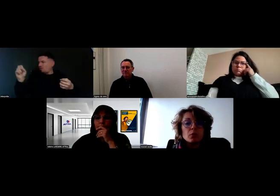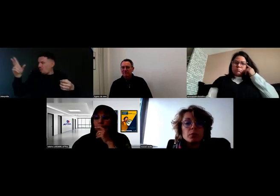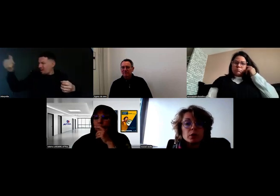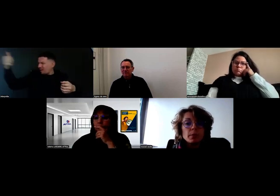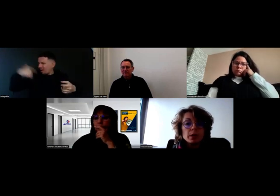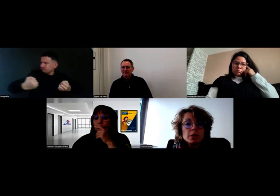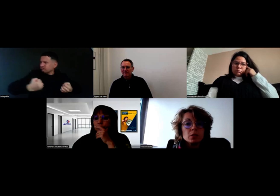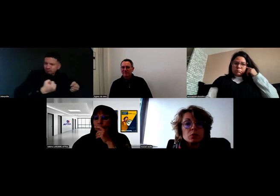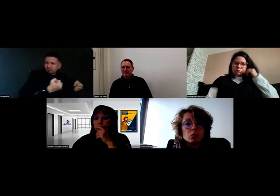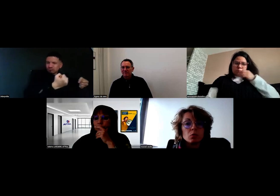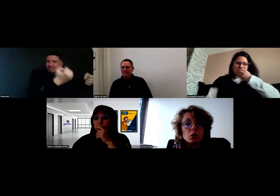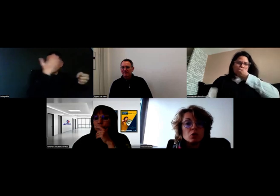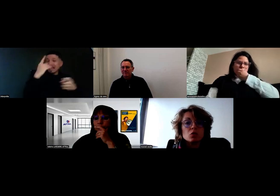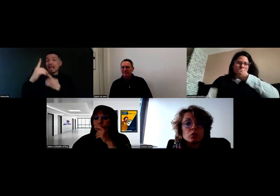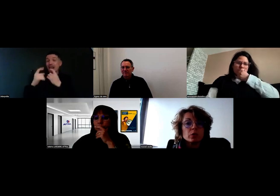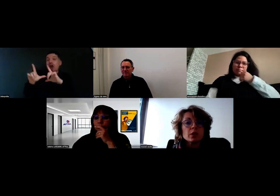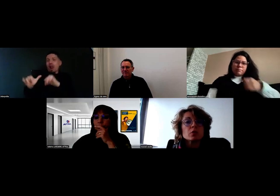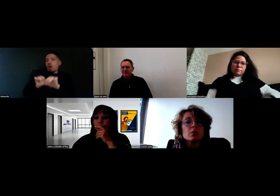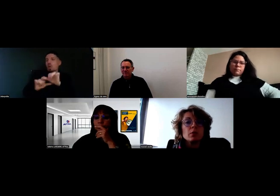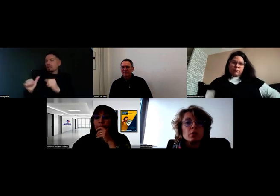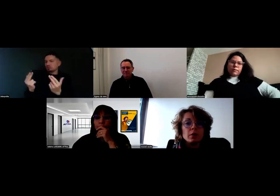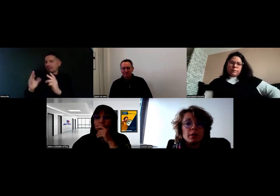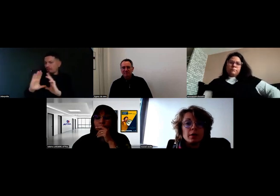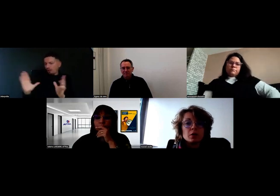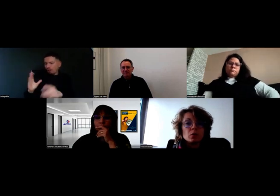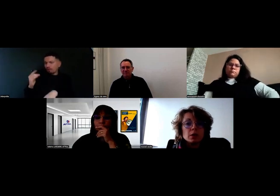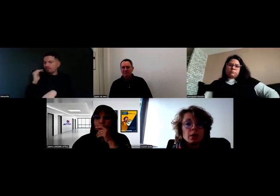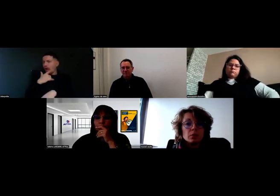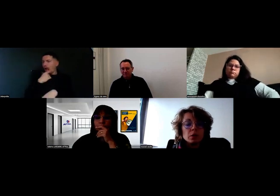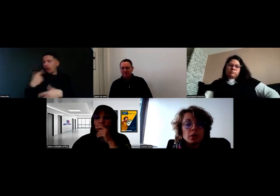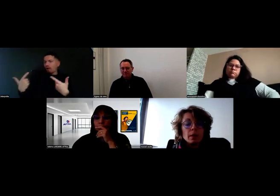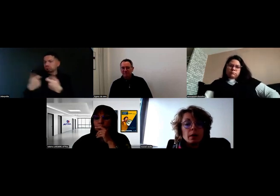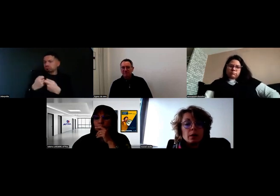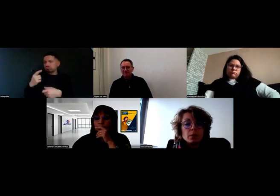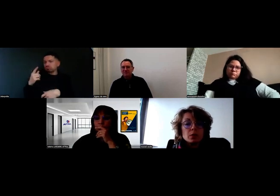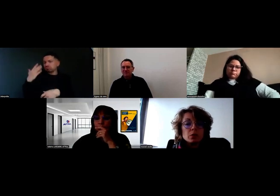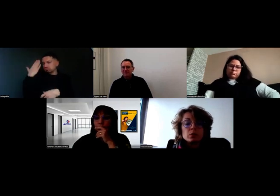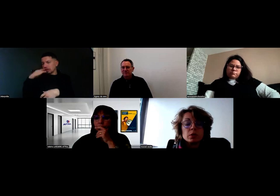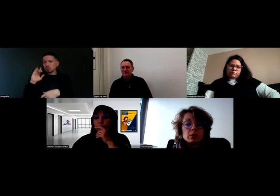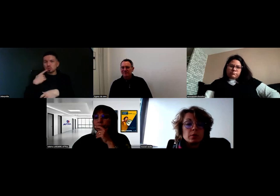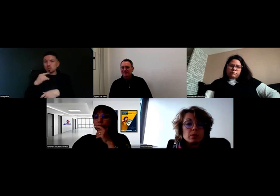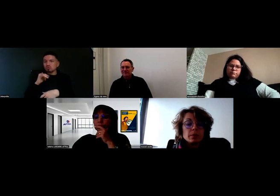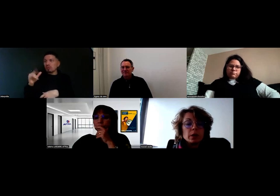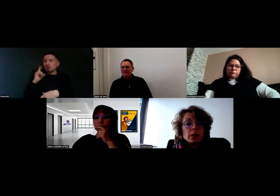On n'a pas de clients qui se sont montrés insensibles à son handicap. Je n'ai pas eu cette remontée d'informations.